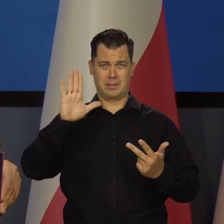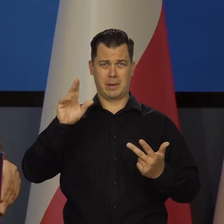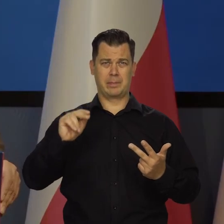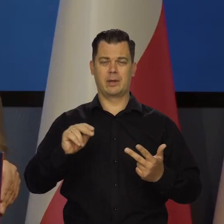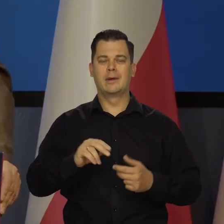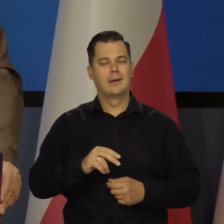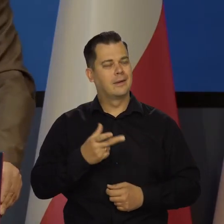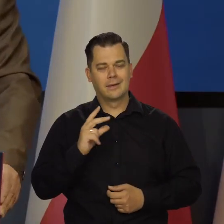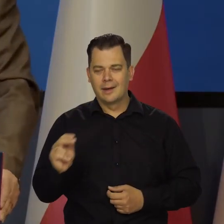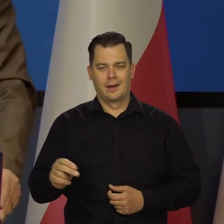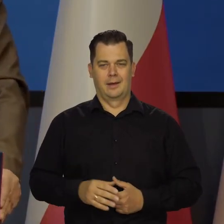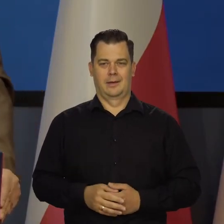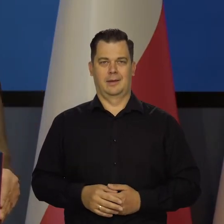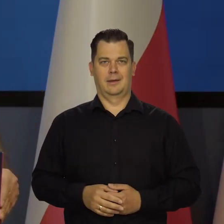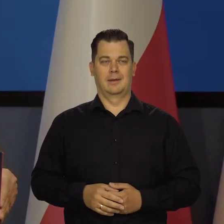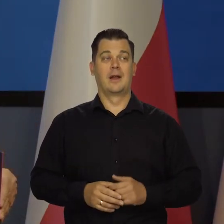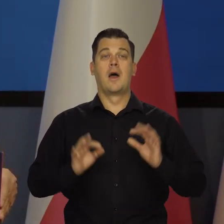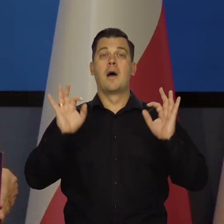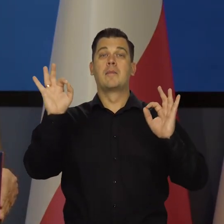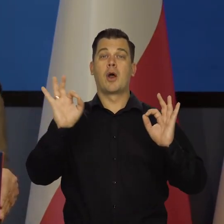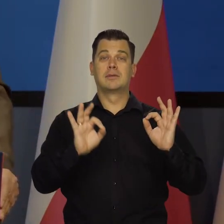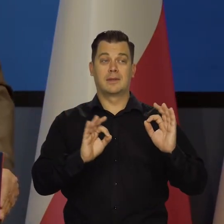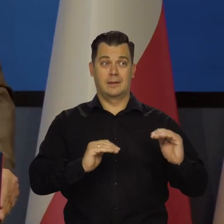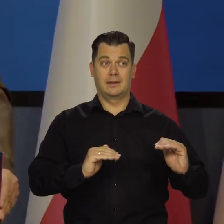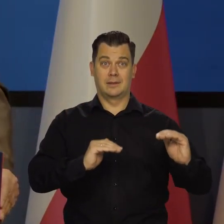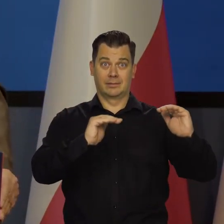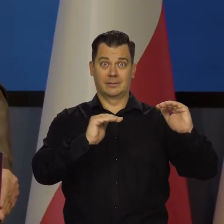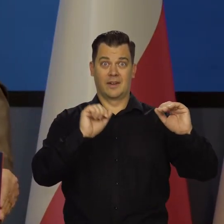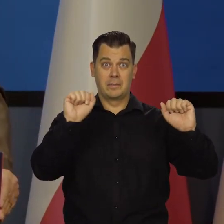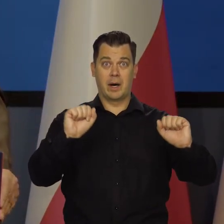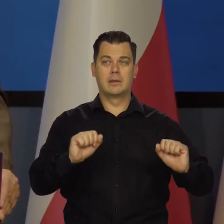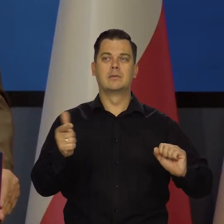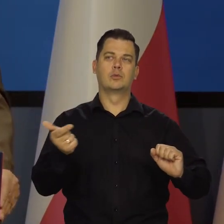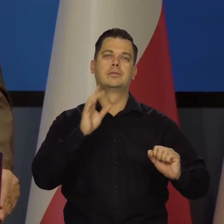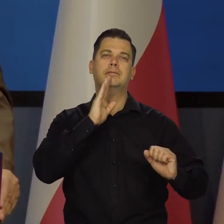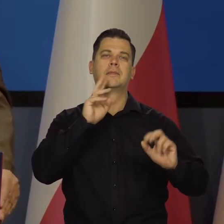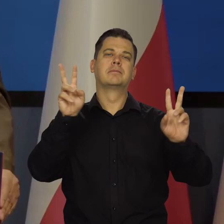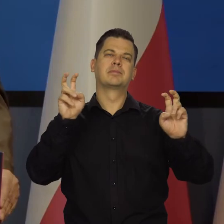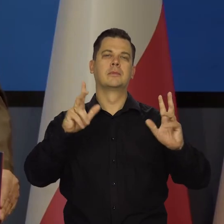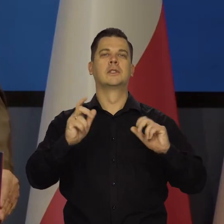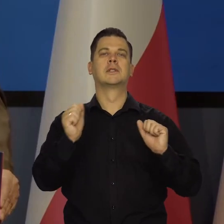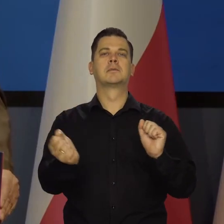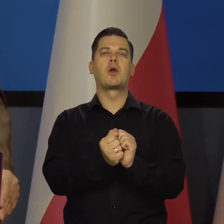My tylko podwyższamy stopy procentowe, żeby zamrozić nasze warunki wewnętrzne, tak powiem skrótowo